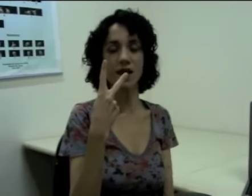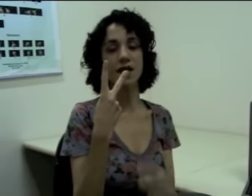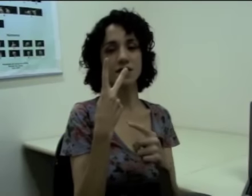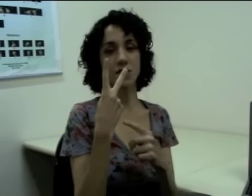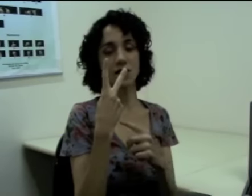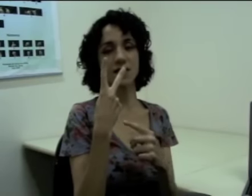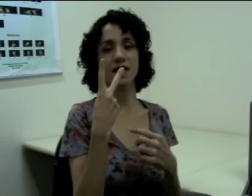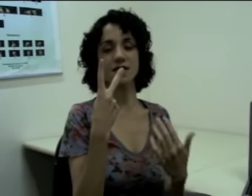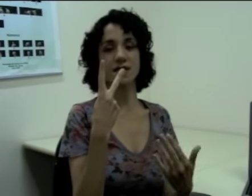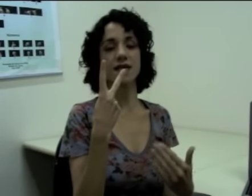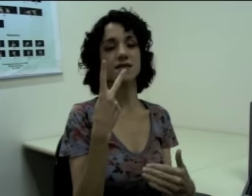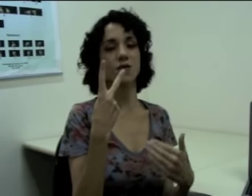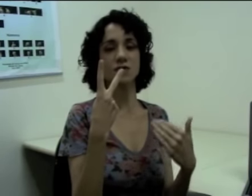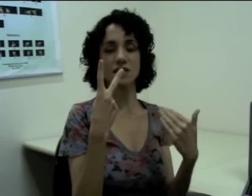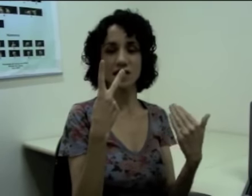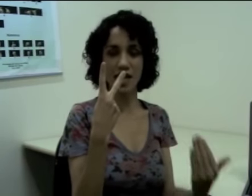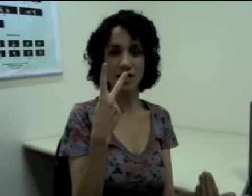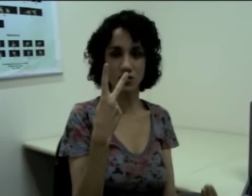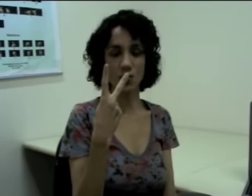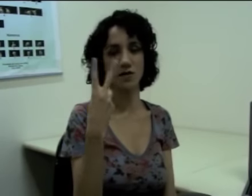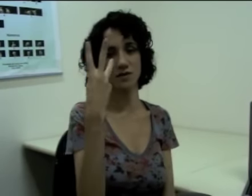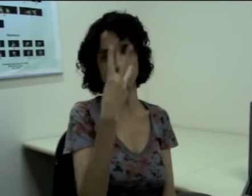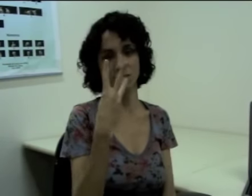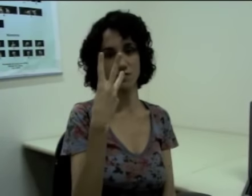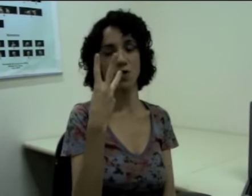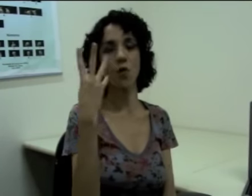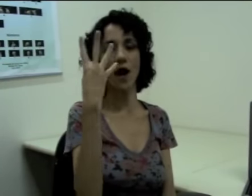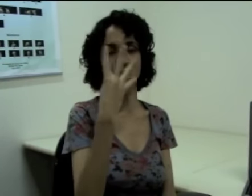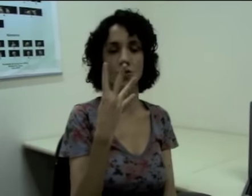Se eu quiser dizer que são três horas, quatro horas. (sinalização)